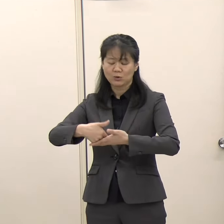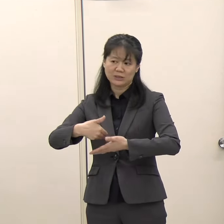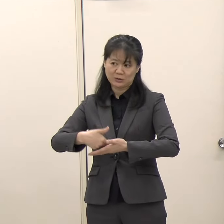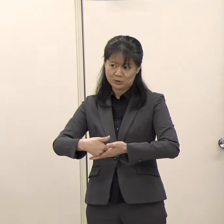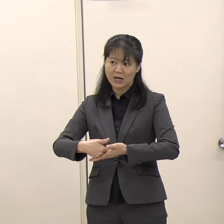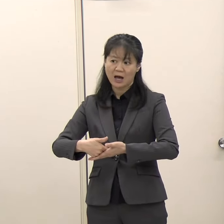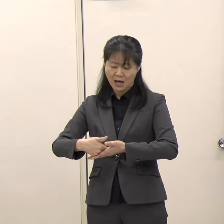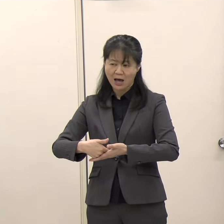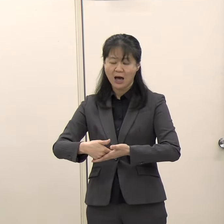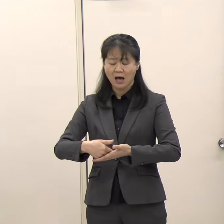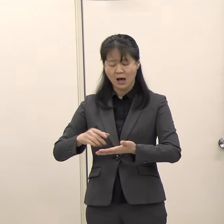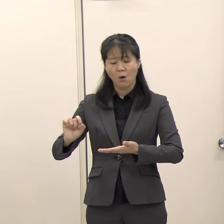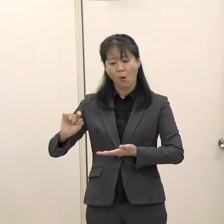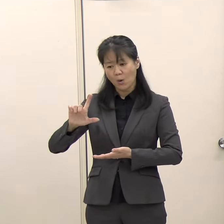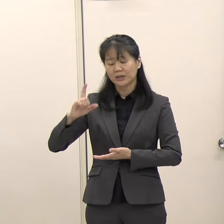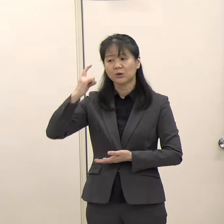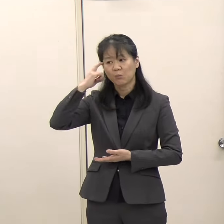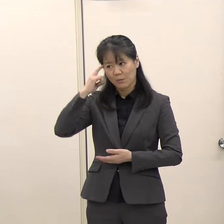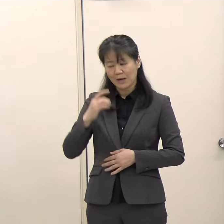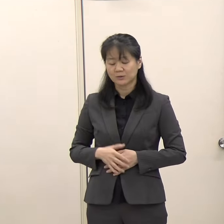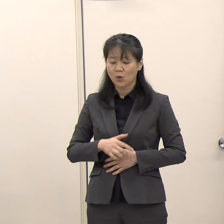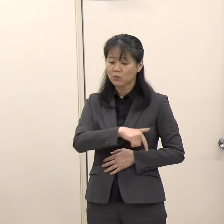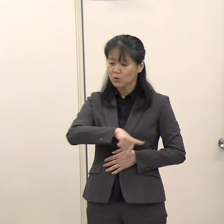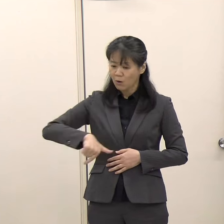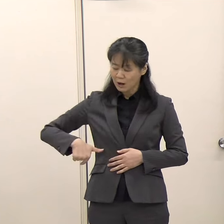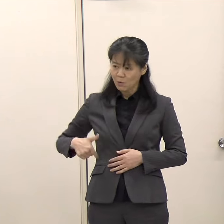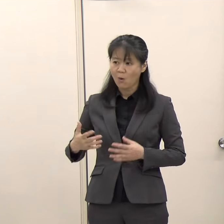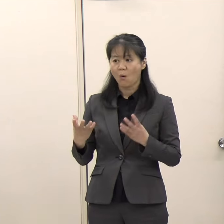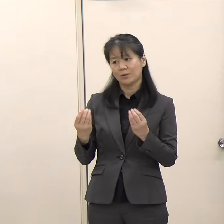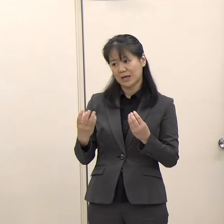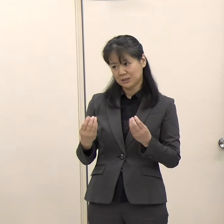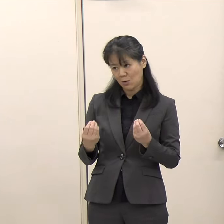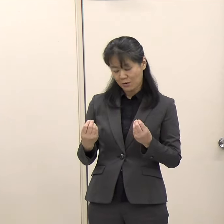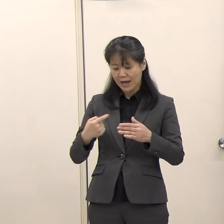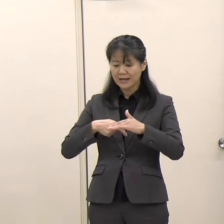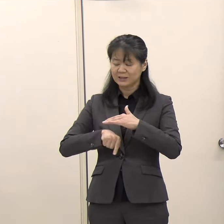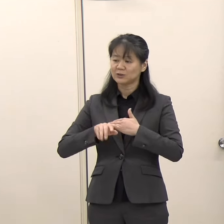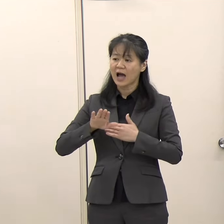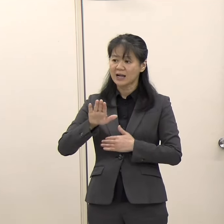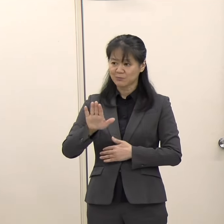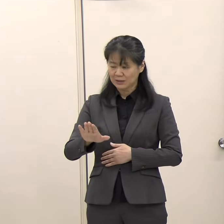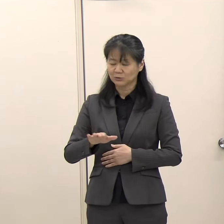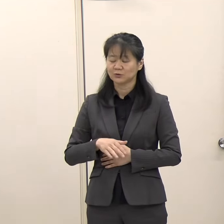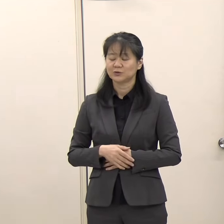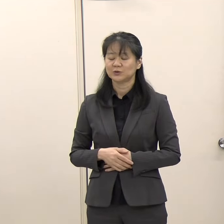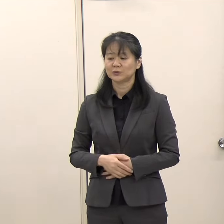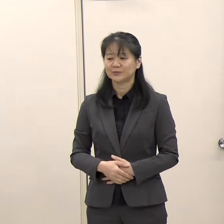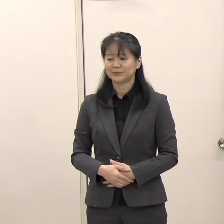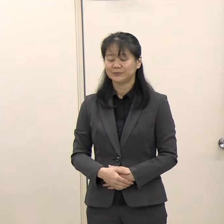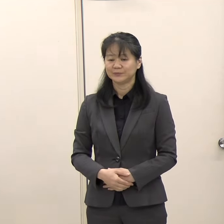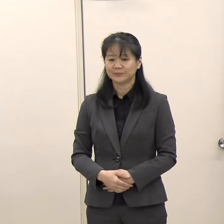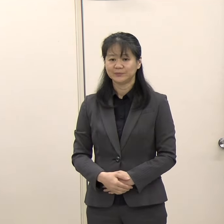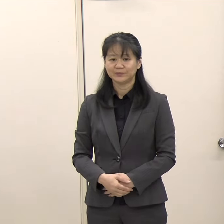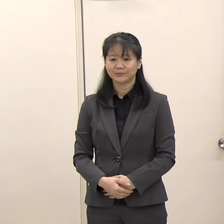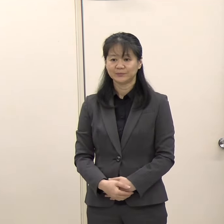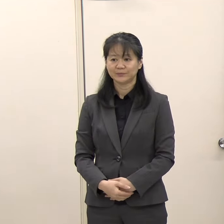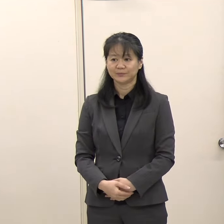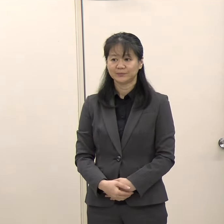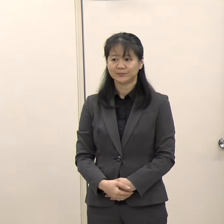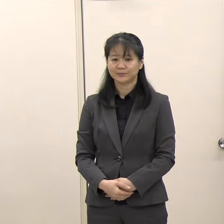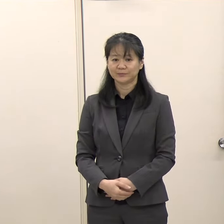福岡もそのような背景があるということで御理解いただければと思います。